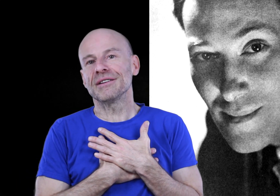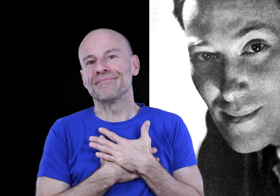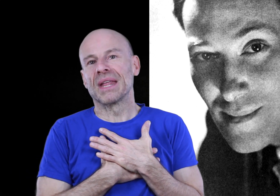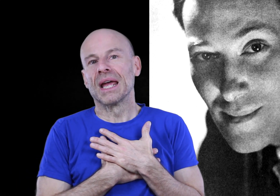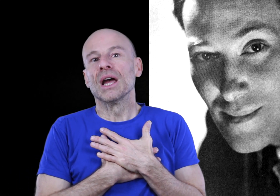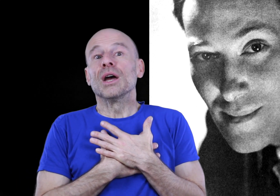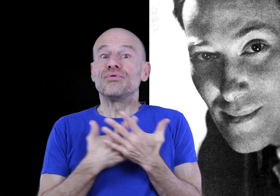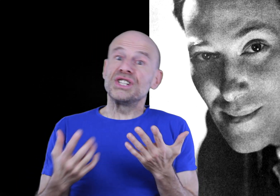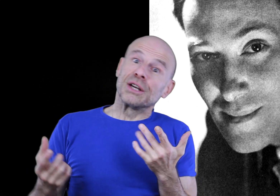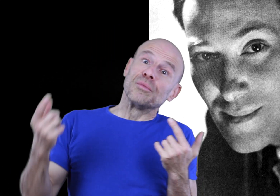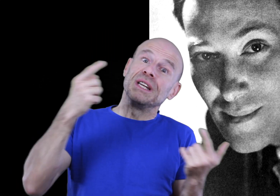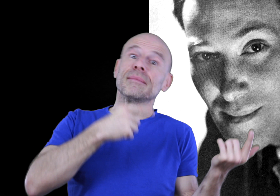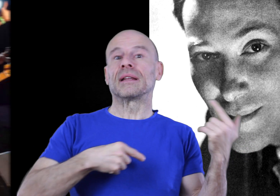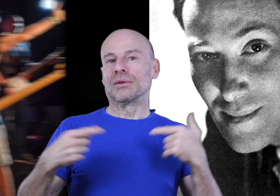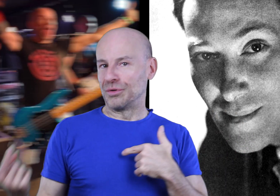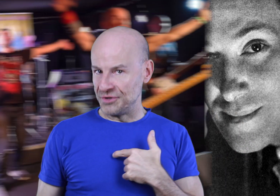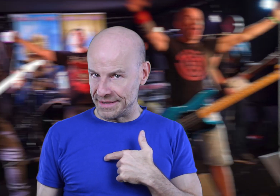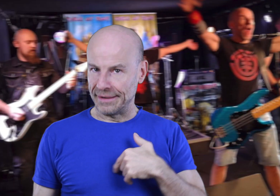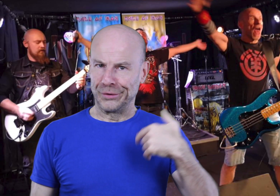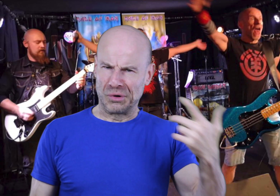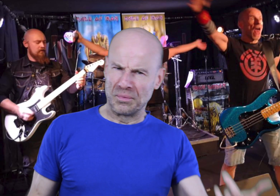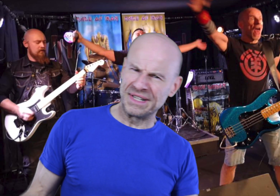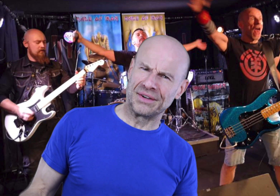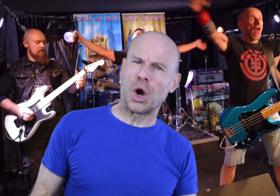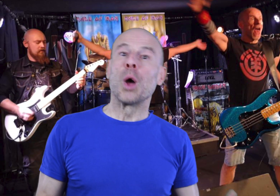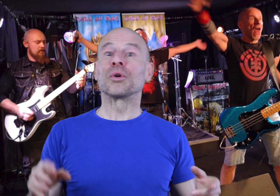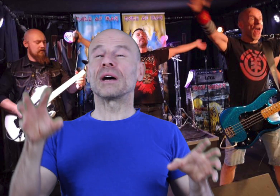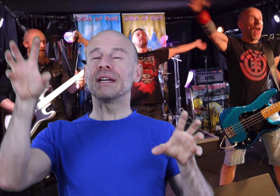livres, puis j’y ai combiné mes talents de musicien, de compositeur pour travailler